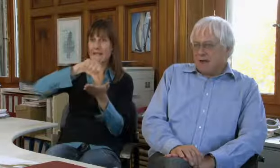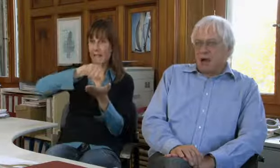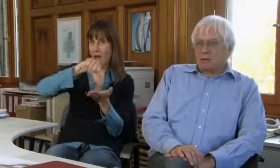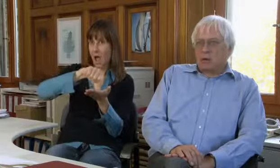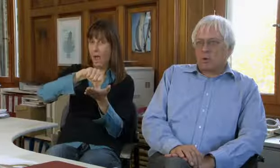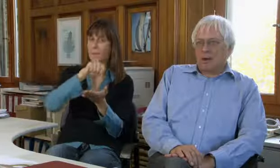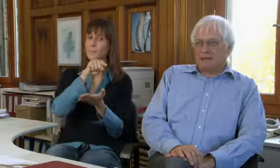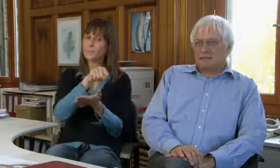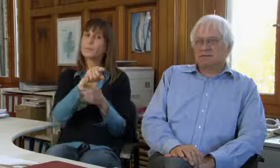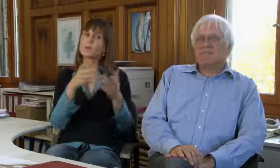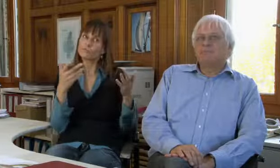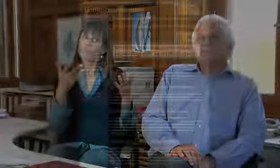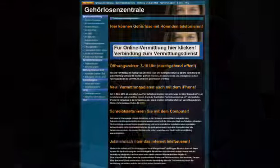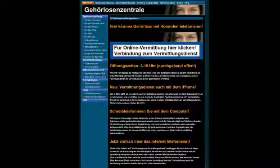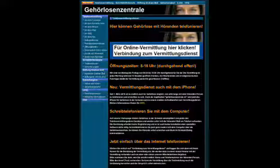Die sogenannte Gehörlosenzentrale